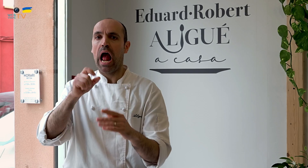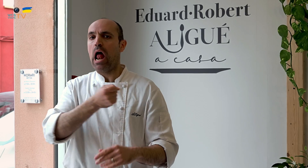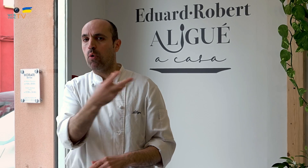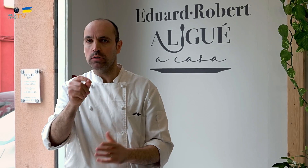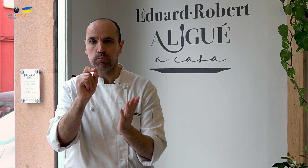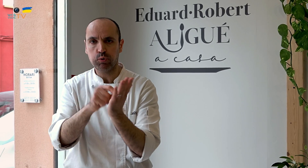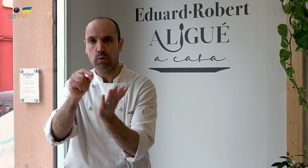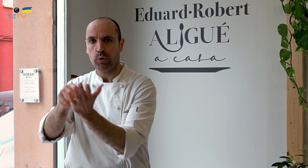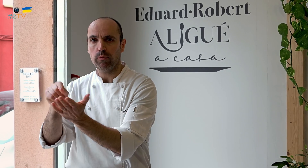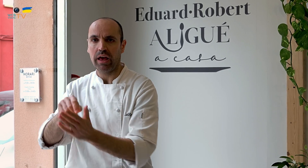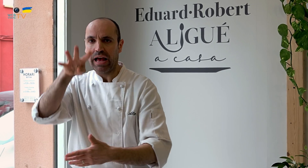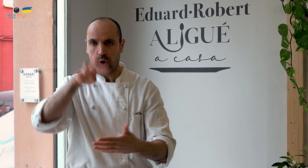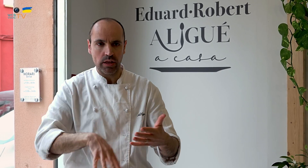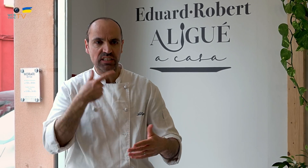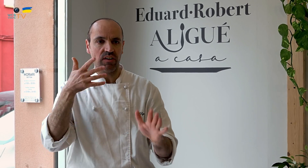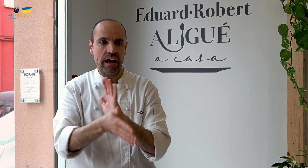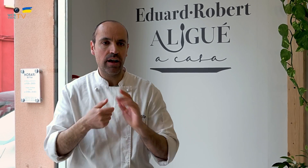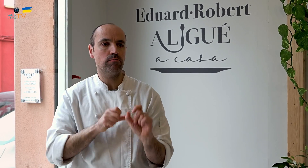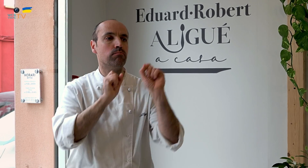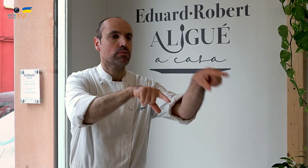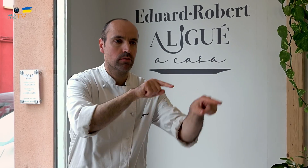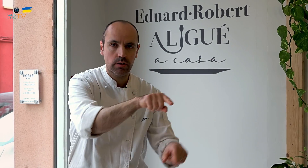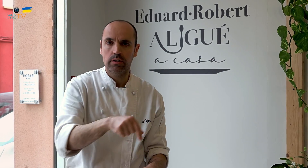empezar a expandirnos, con algunos puntos por toda Catalunya, para servir allí,